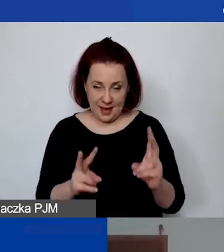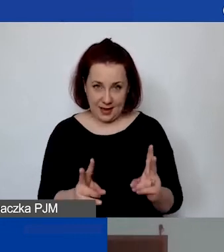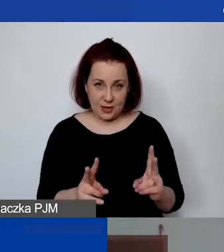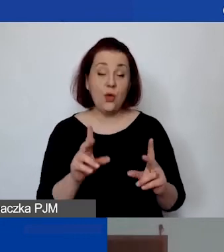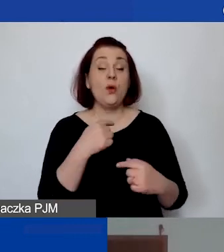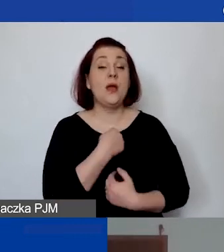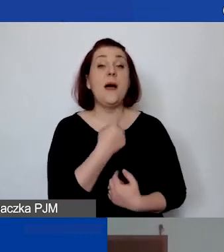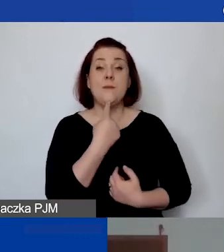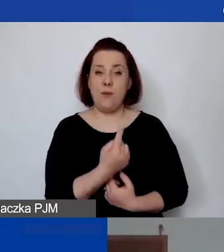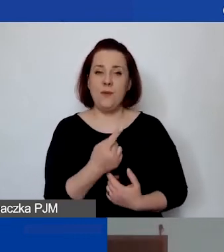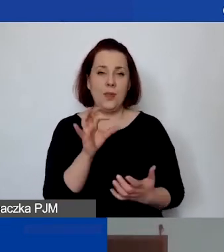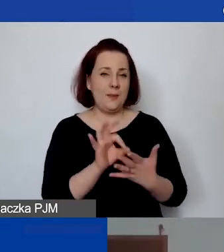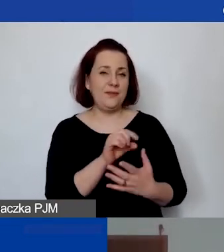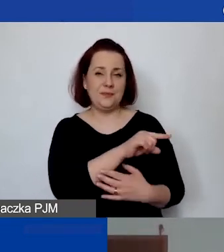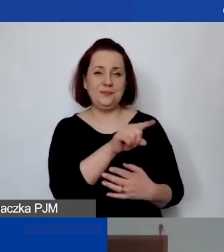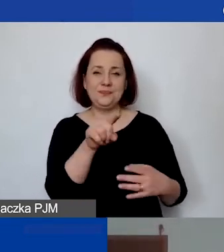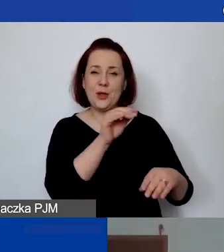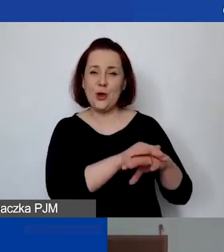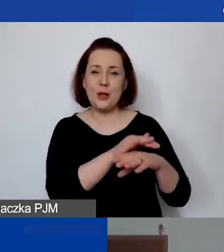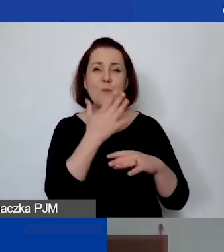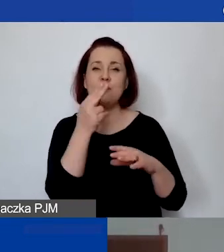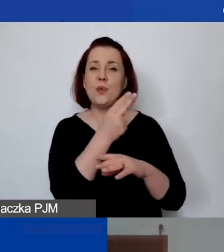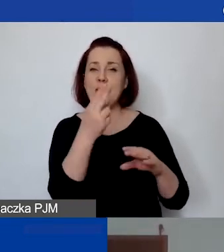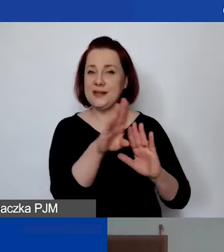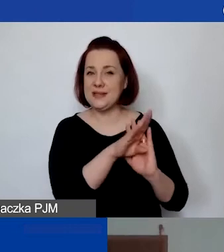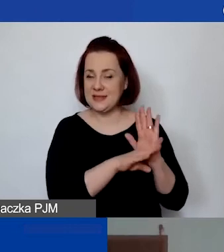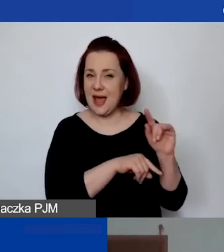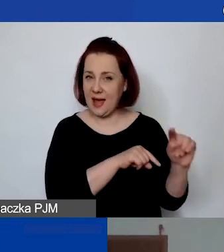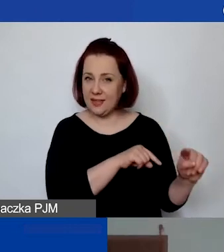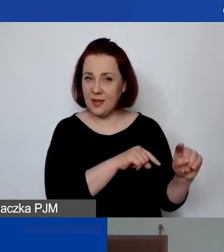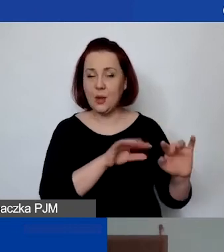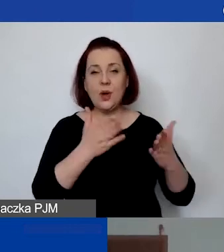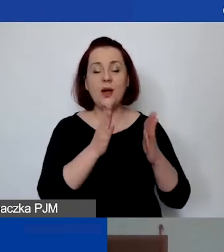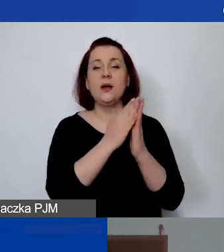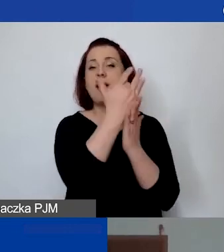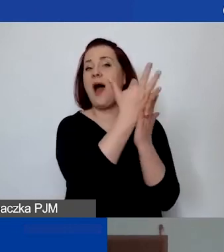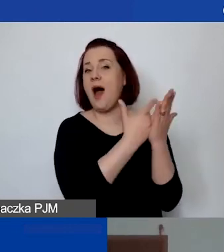bo na pewno koleżanki mówiły o zasadach, o katalogu partnerów.